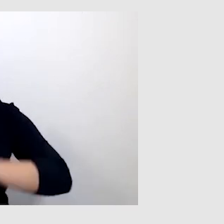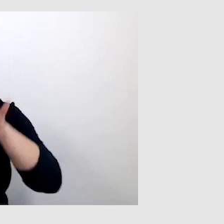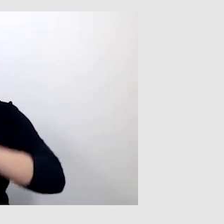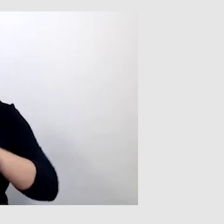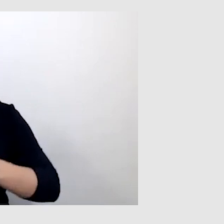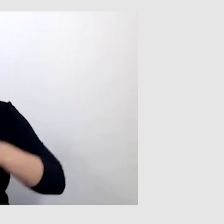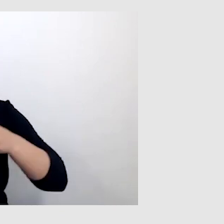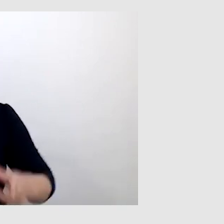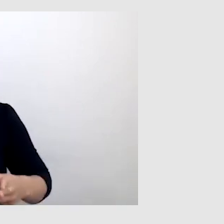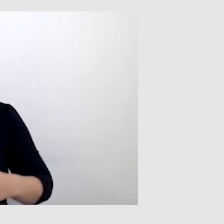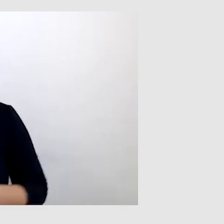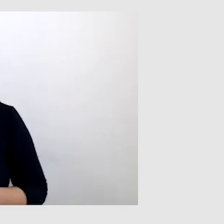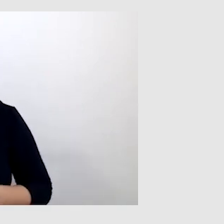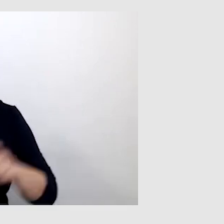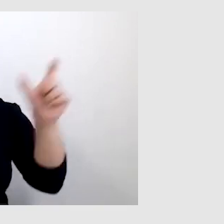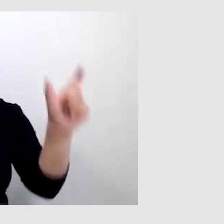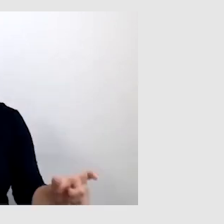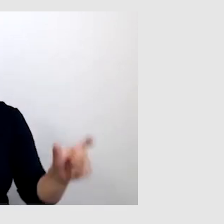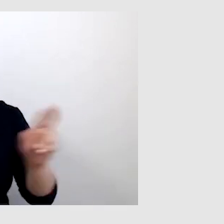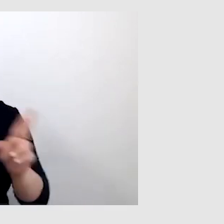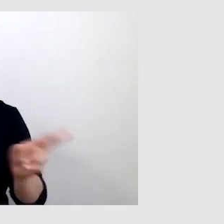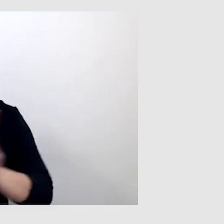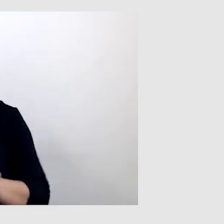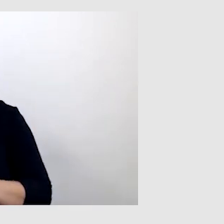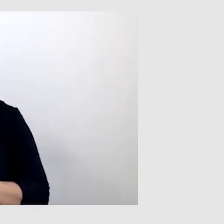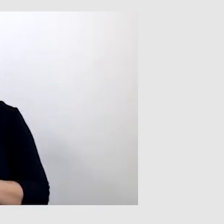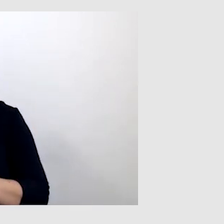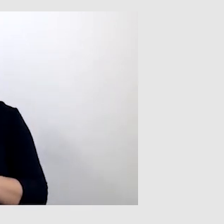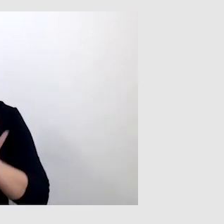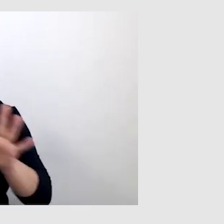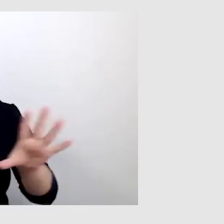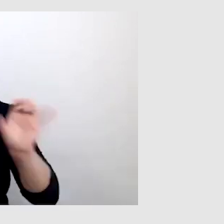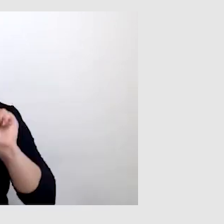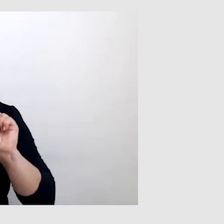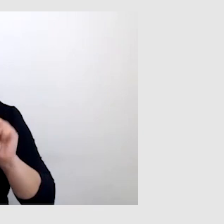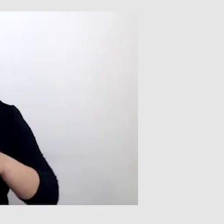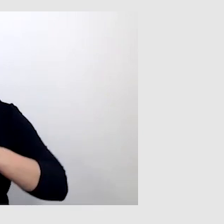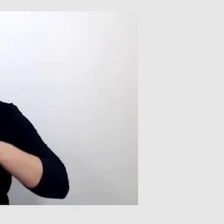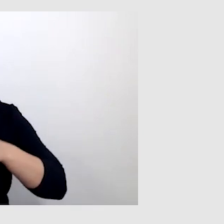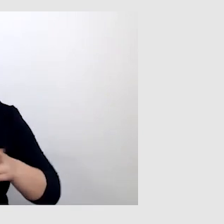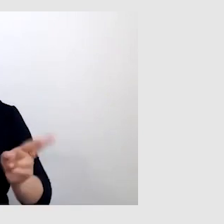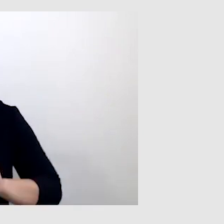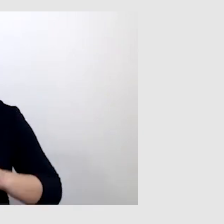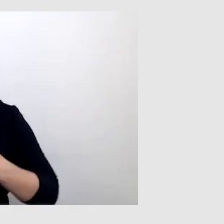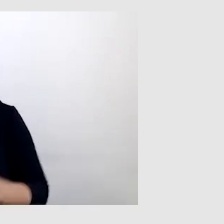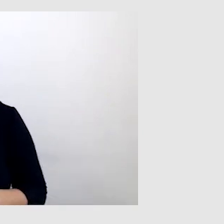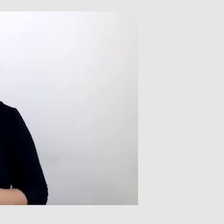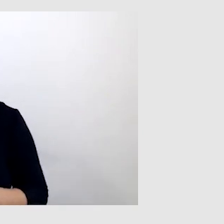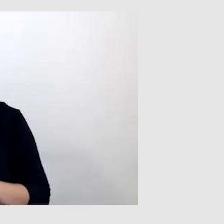głośniki nie są w stanie przekazać tak czystego dźwięku. To też jest dla mnie kluczowe.